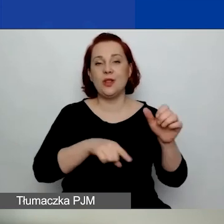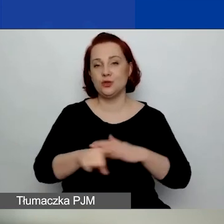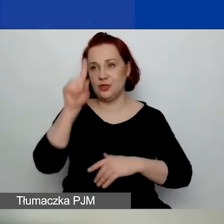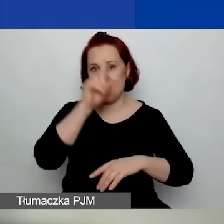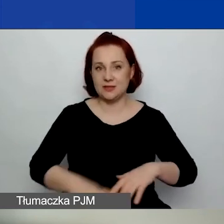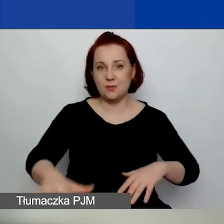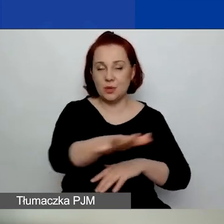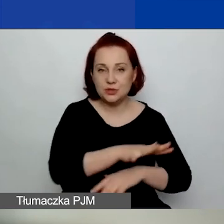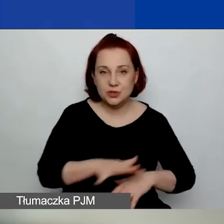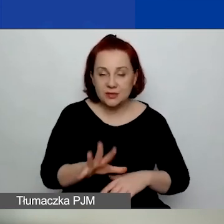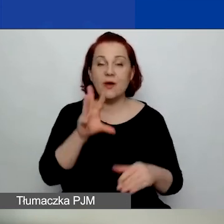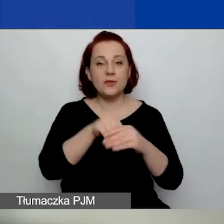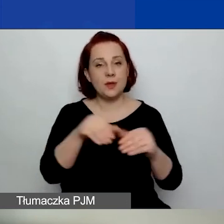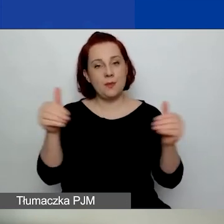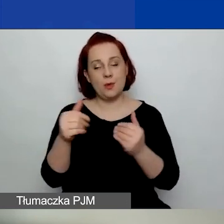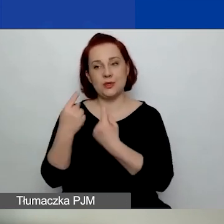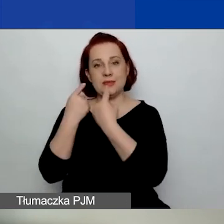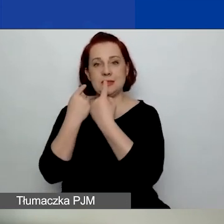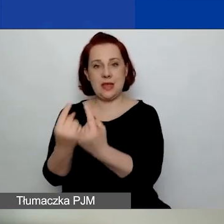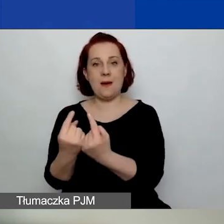mające możliwość samodzielnego zaciągania zobowiązań,